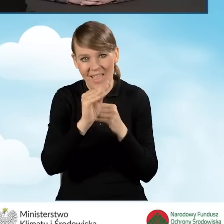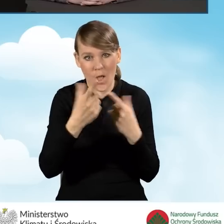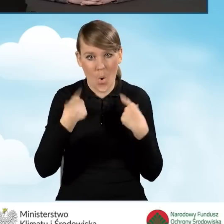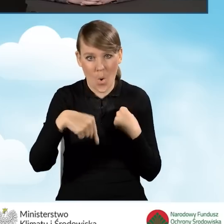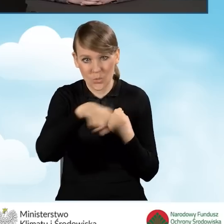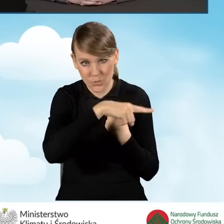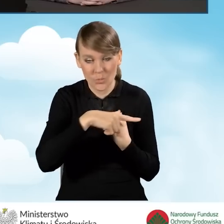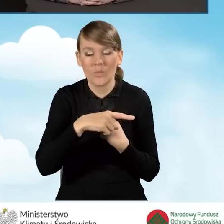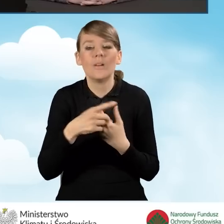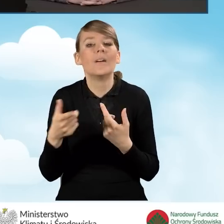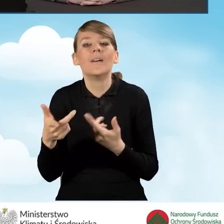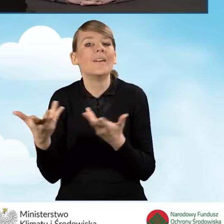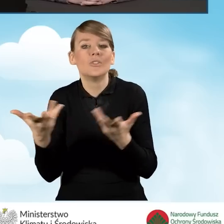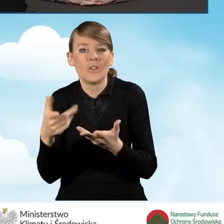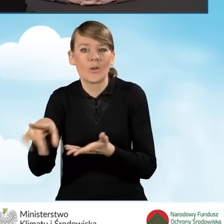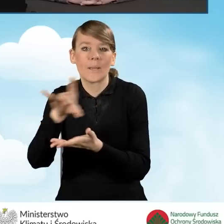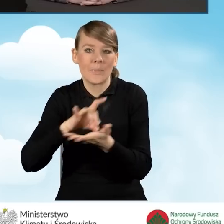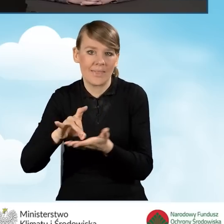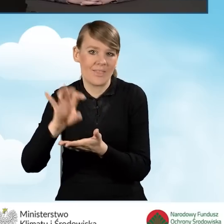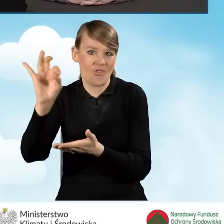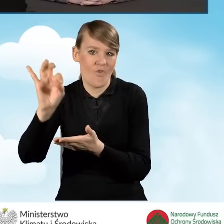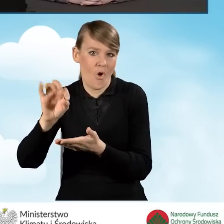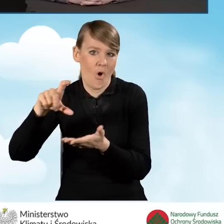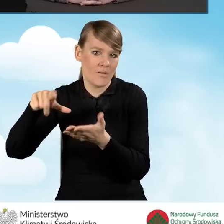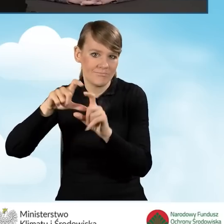są gminne punkty konsultacyjno-informacyjne.